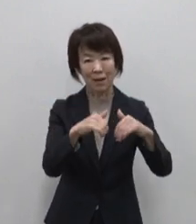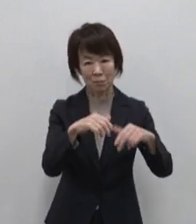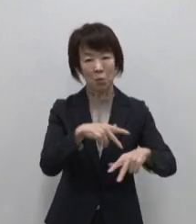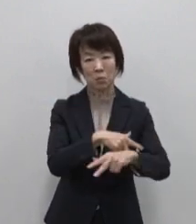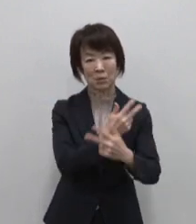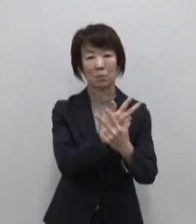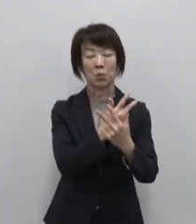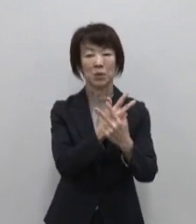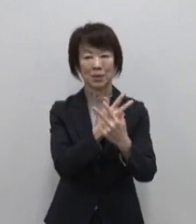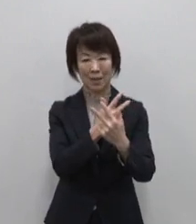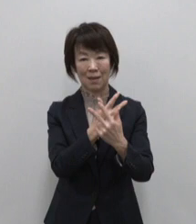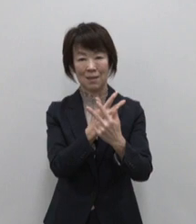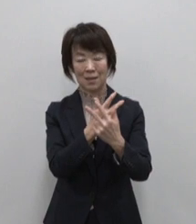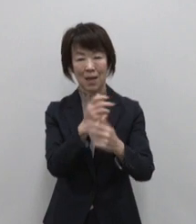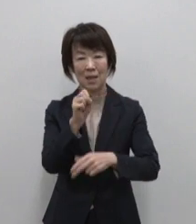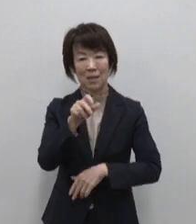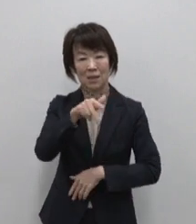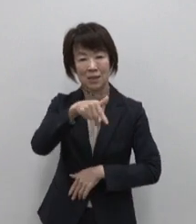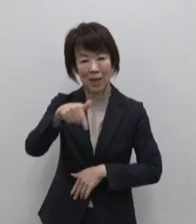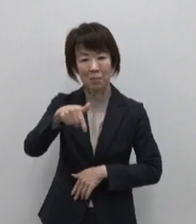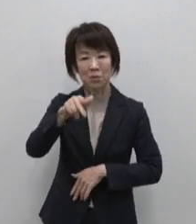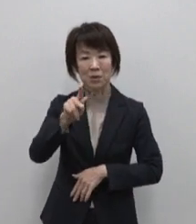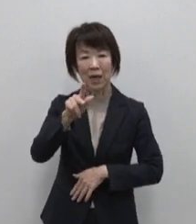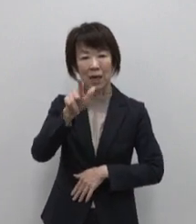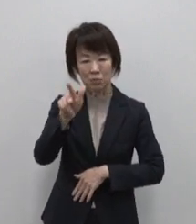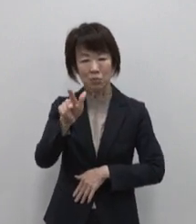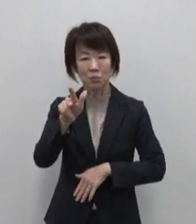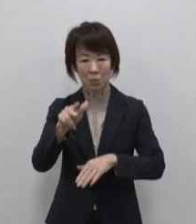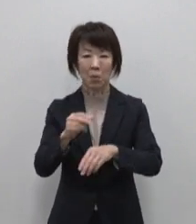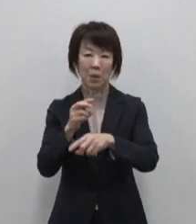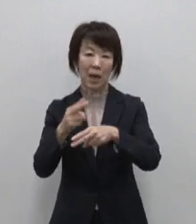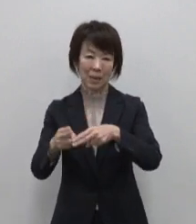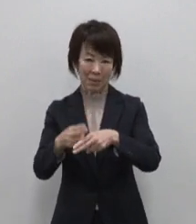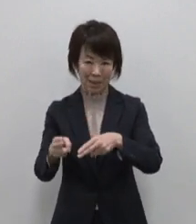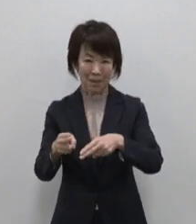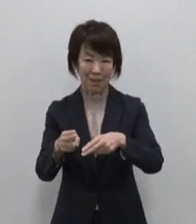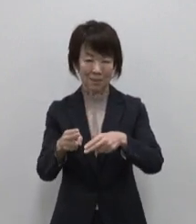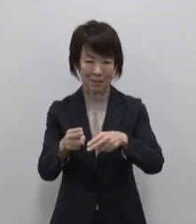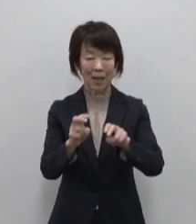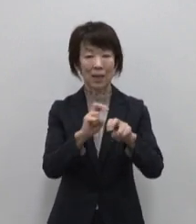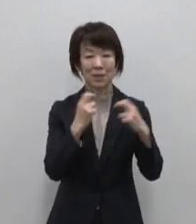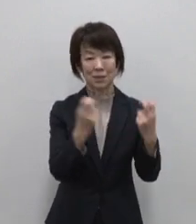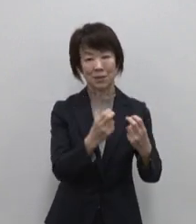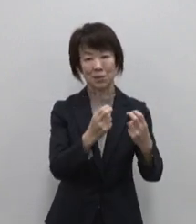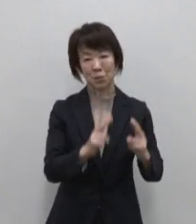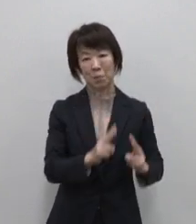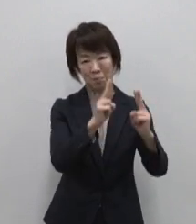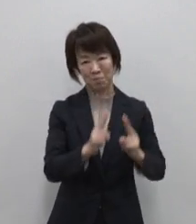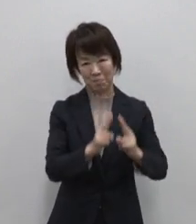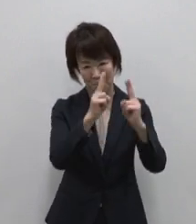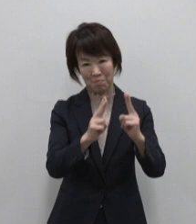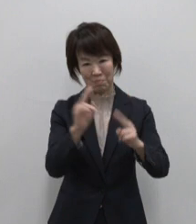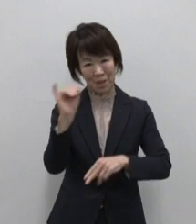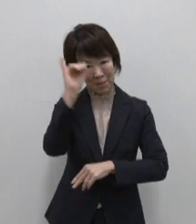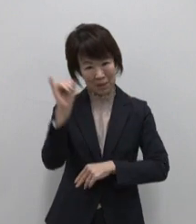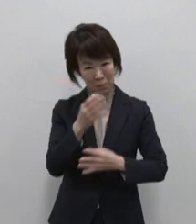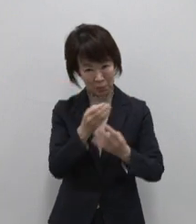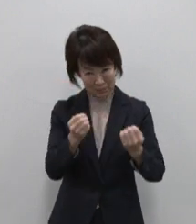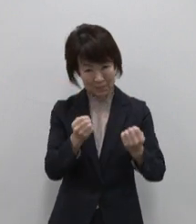サブカルチャーの街 秋葉原 新宿 の高層ビル群のイメージでしょうか